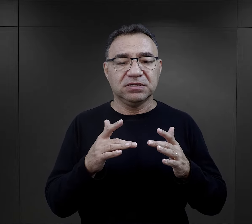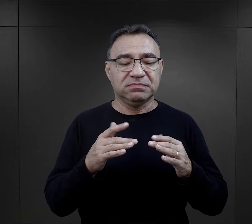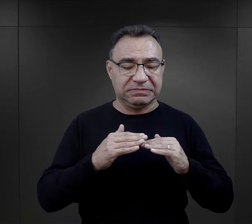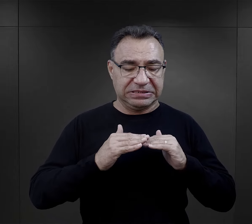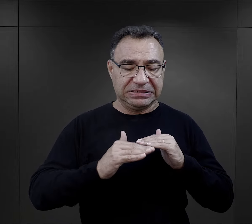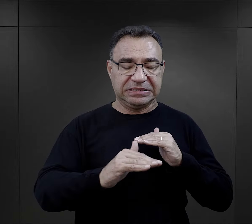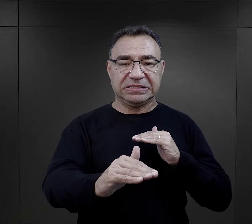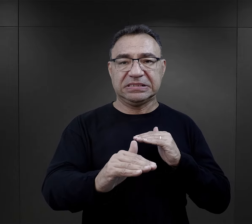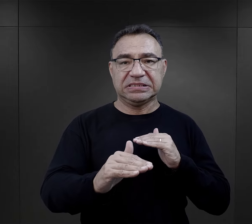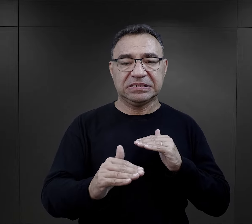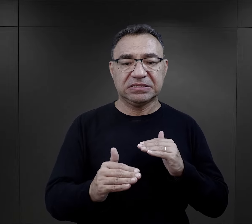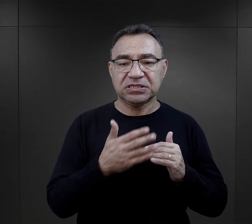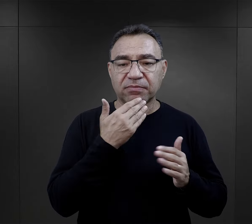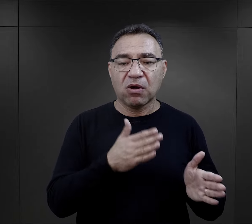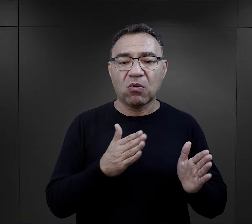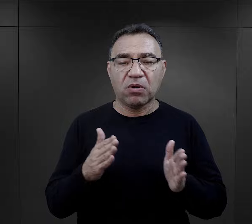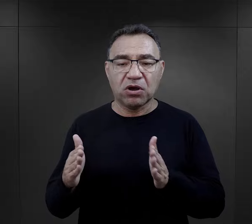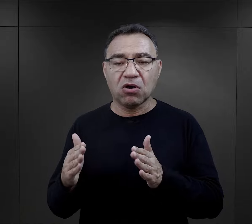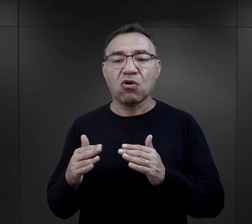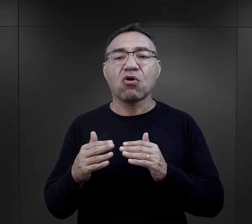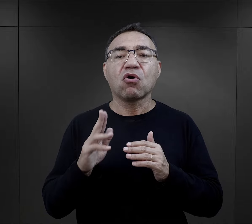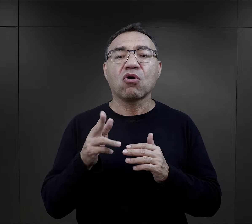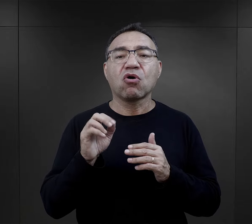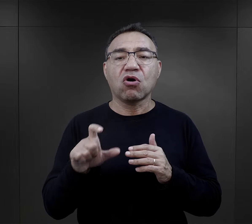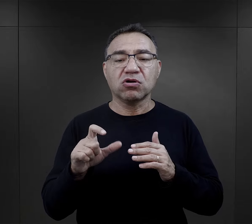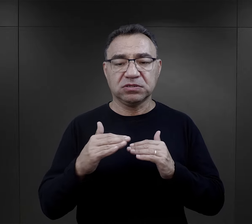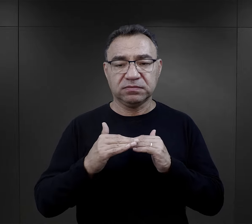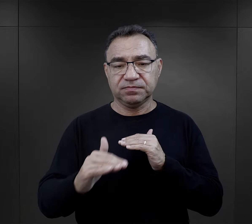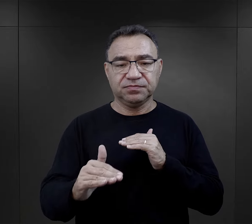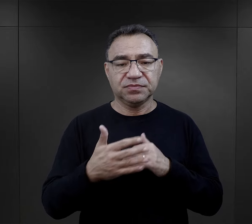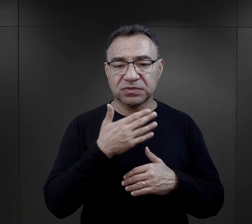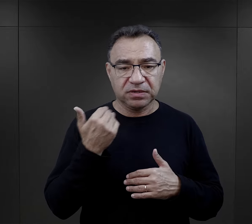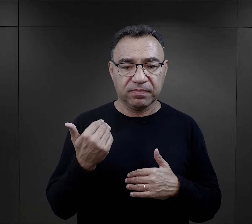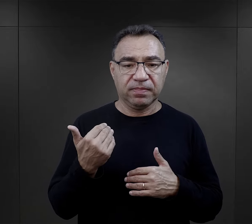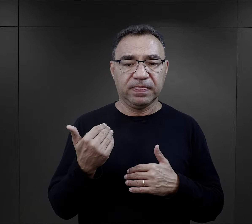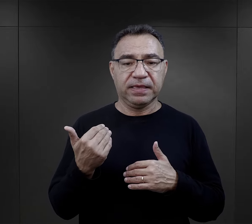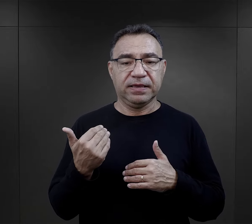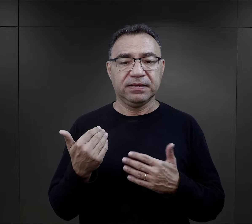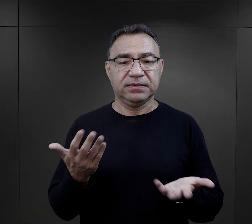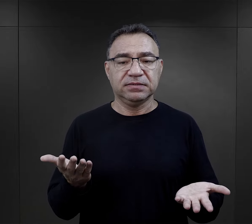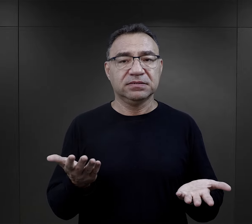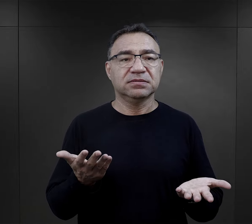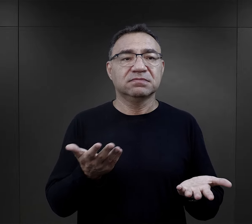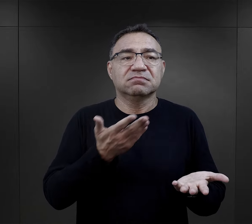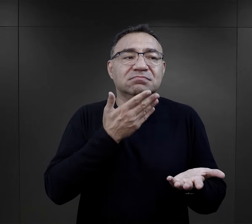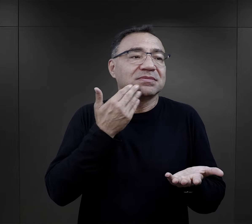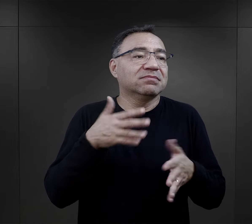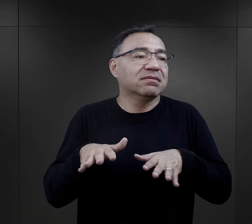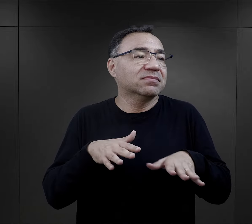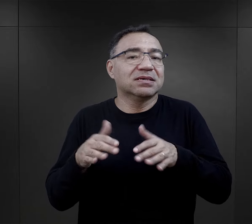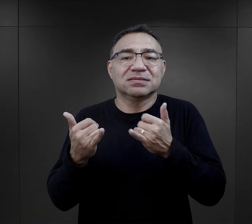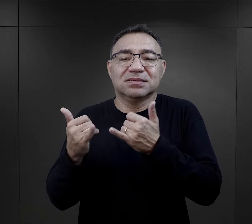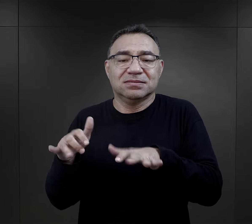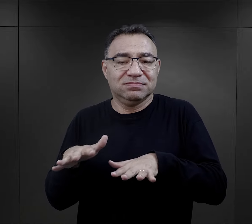ot, po prostu siennik w miarę uporządkowany i koc ułożony, ponieważ na inne metody właściwie nie było miejsca.